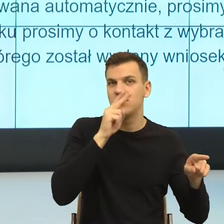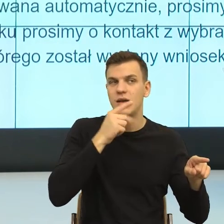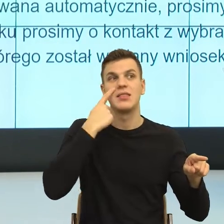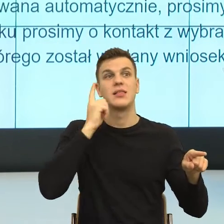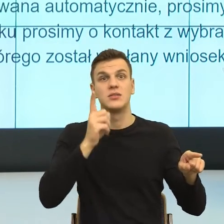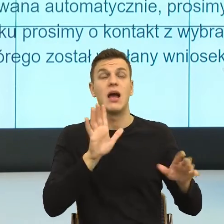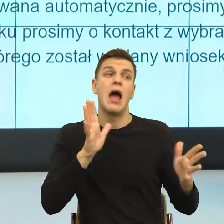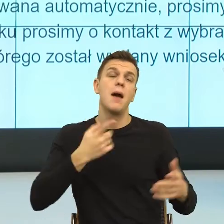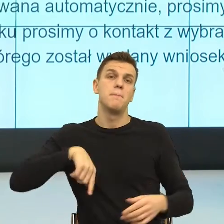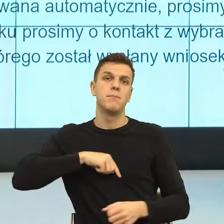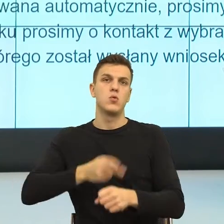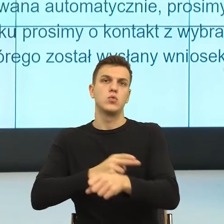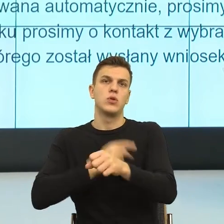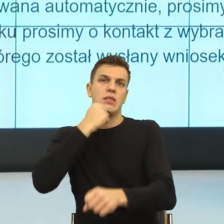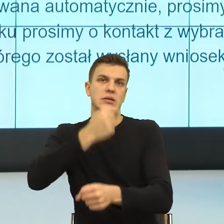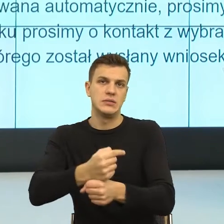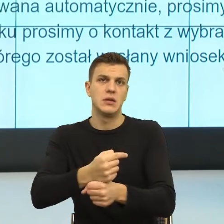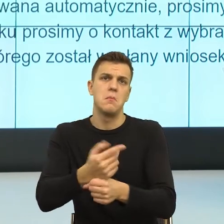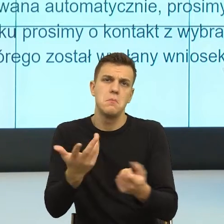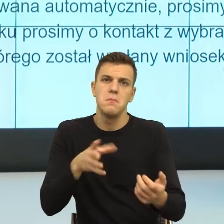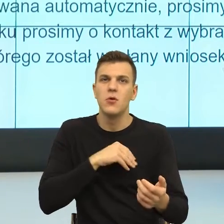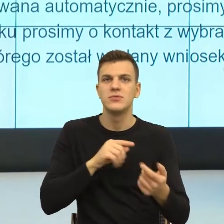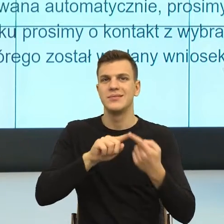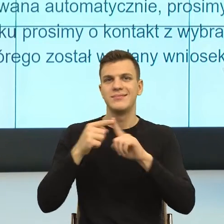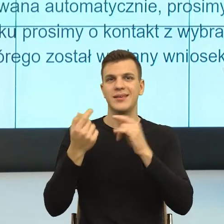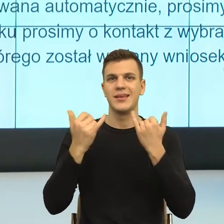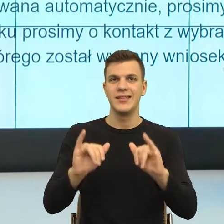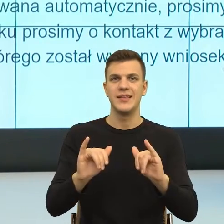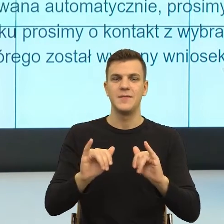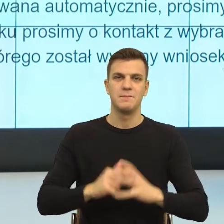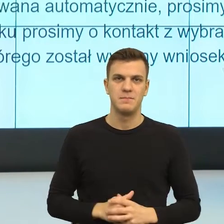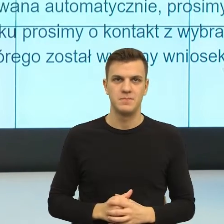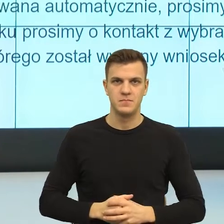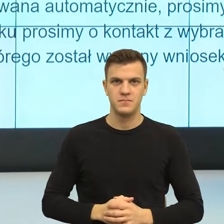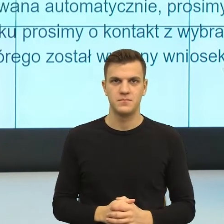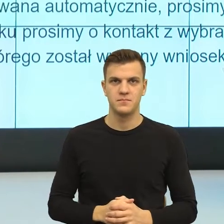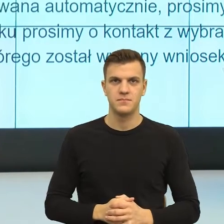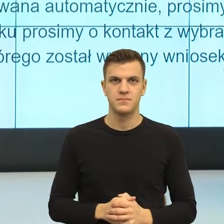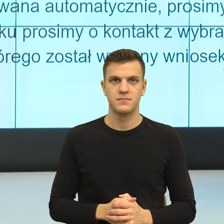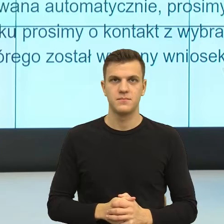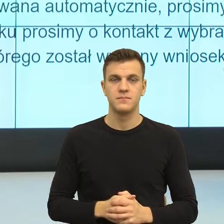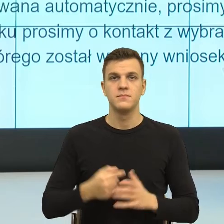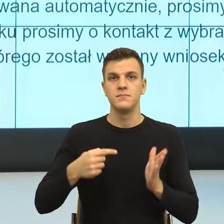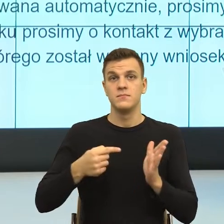Więc gdybym miała powiedzieć, bo pan dyrektor mówił o tym, że Państwo szkolicie się.